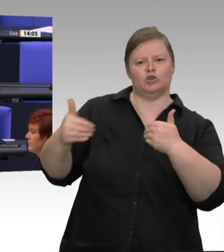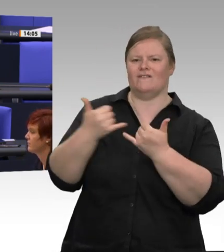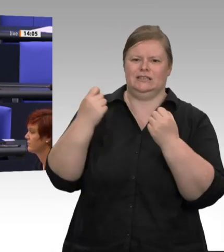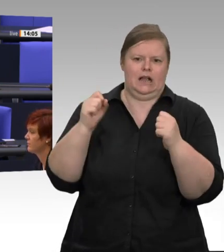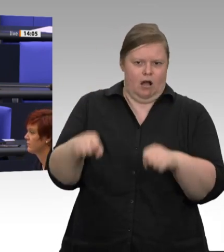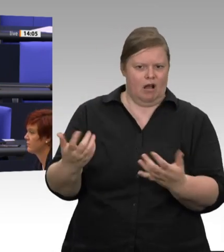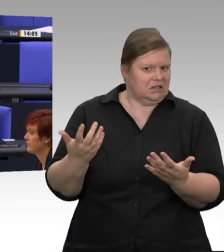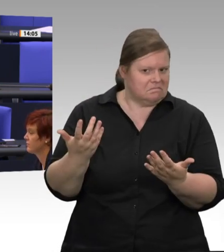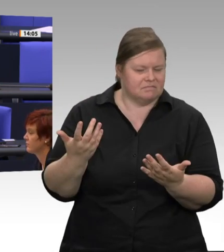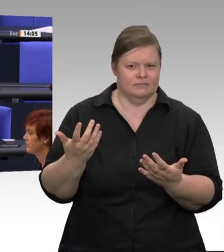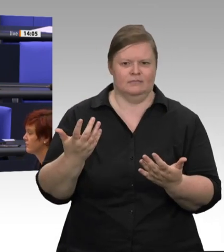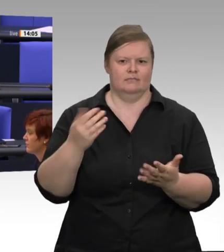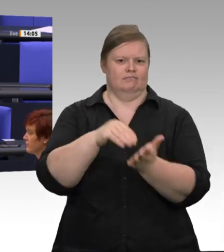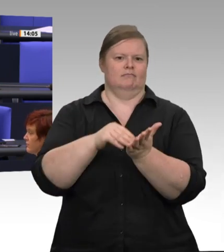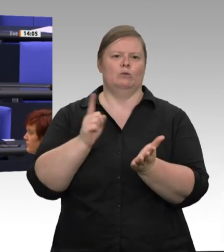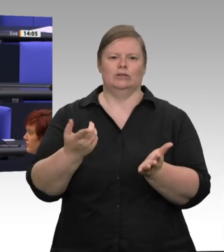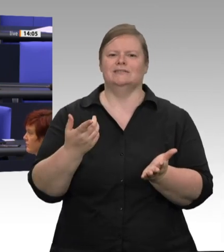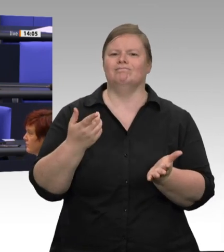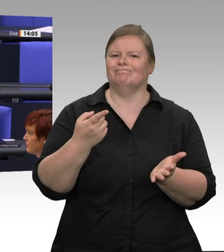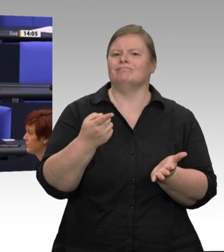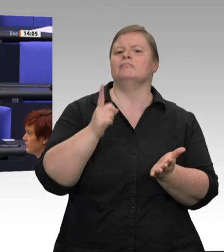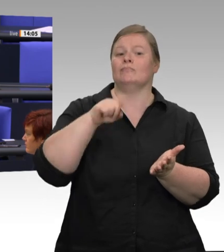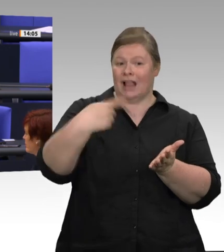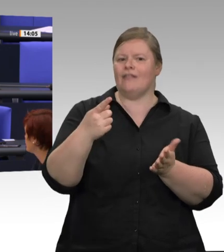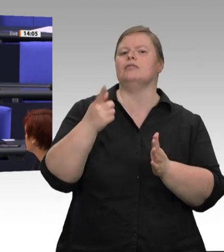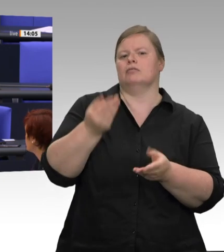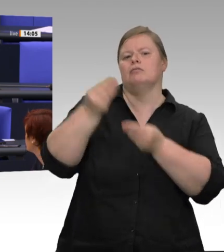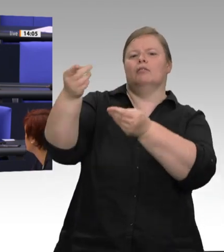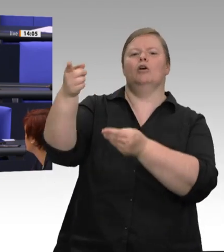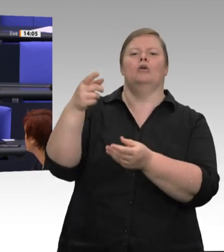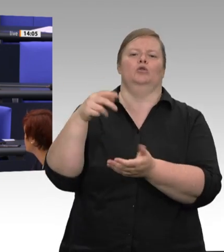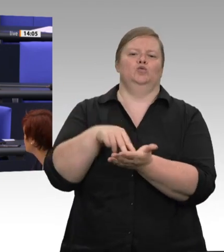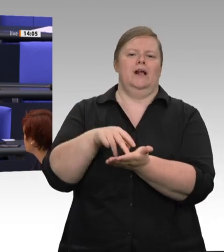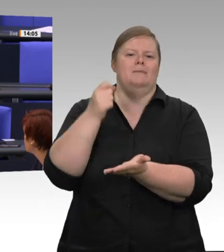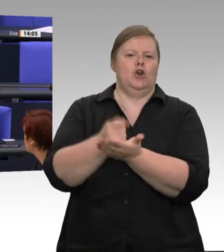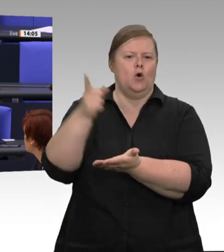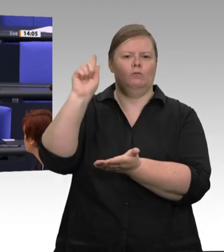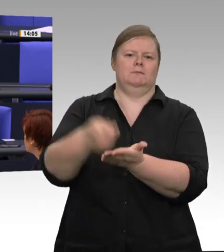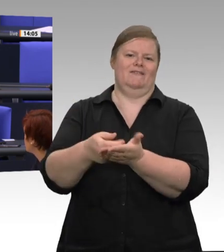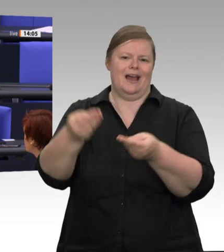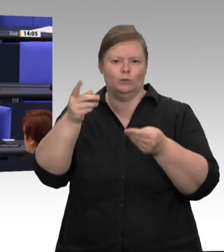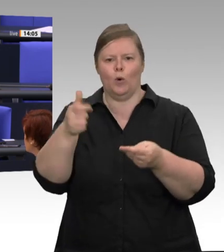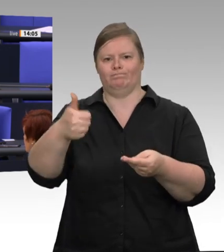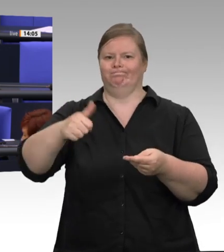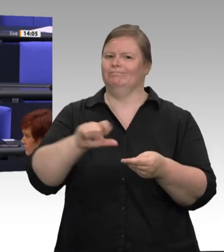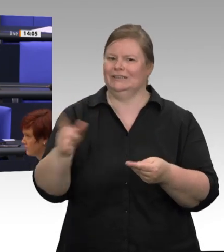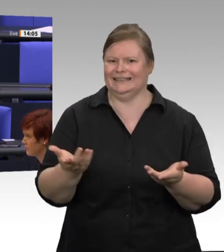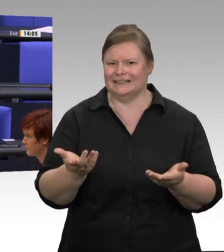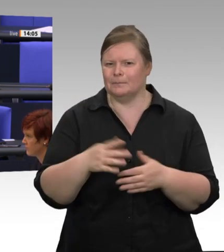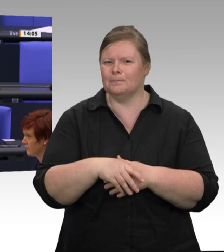gesetzt werden muss, weil das für die Landwirtschaft absolut notwendig ist; da laufen Sie bei mir offene Türen ein.